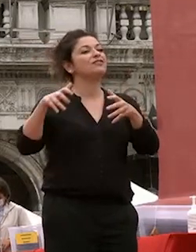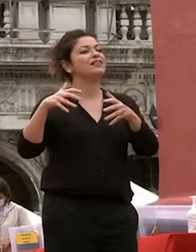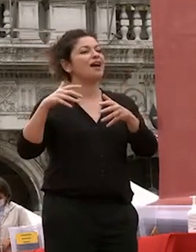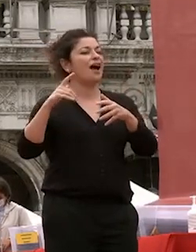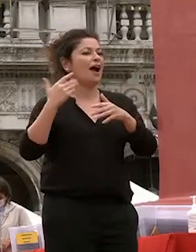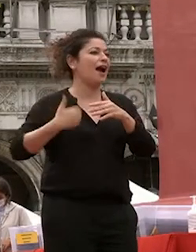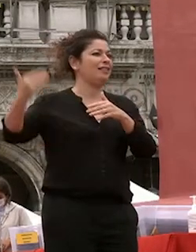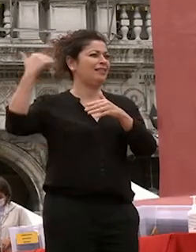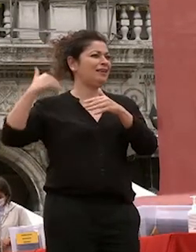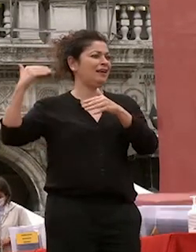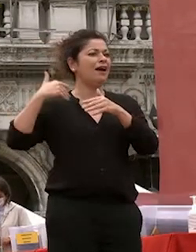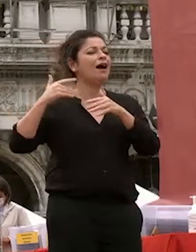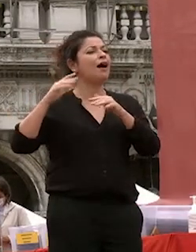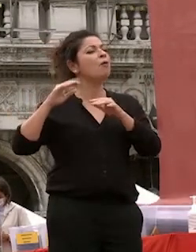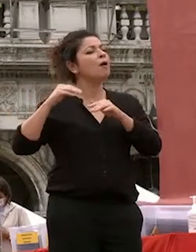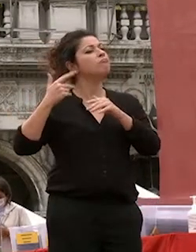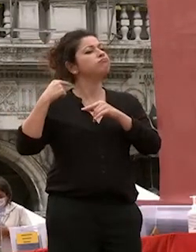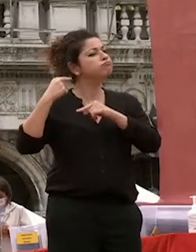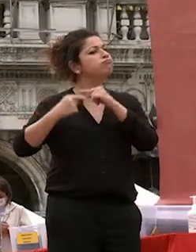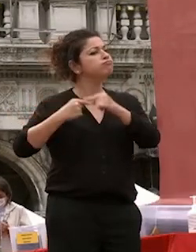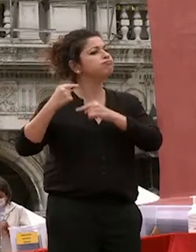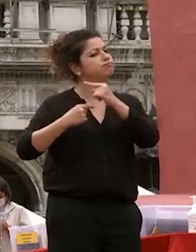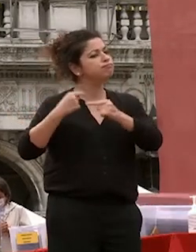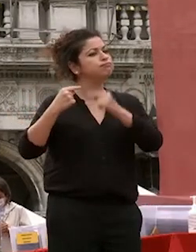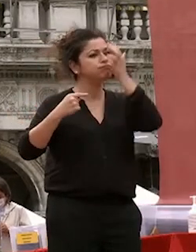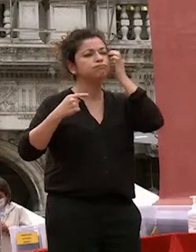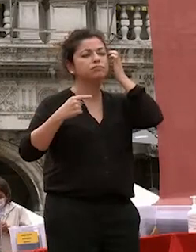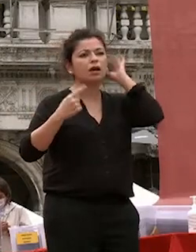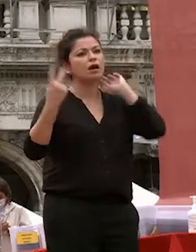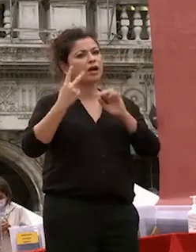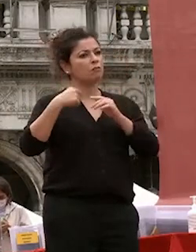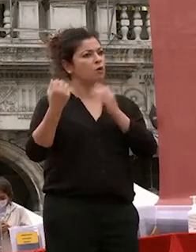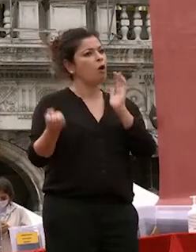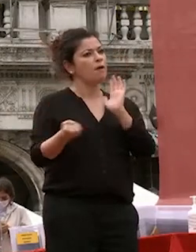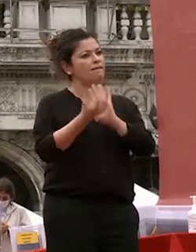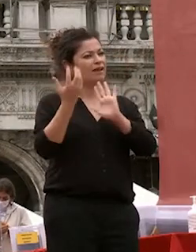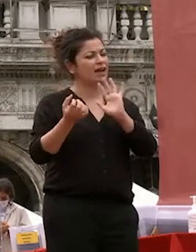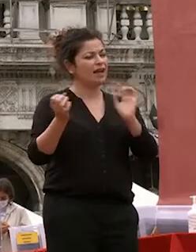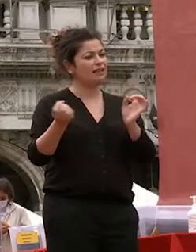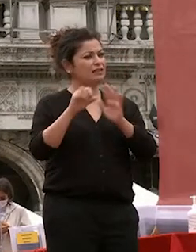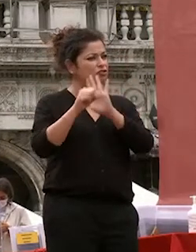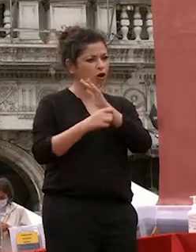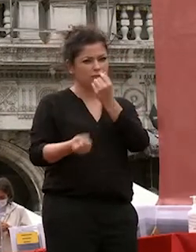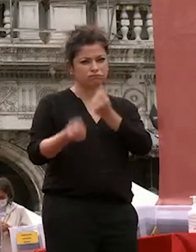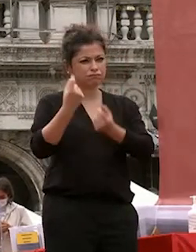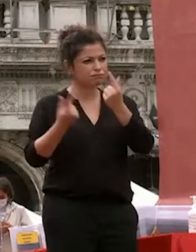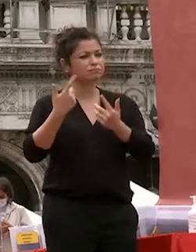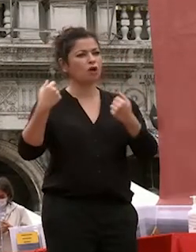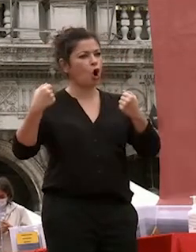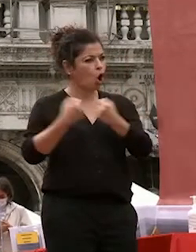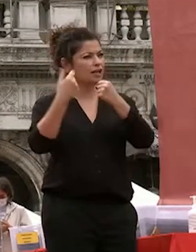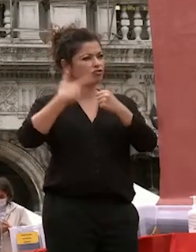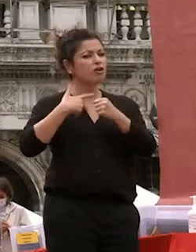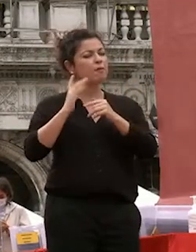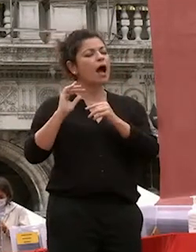tempo pur nelle mille contraddizioni e vicende storiche dunque l'uomo è al